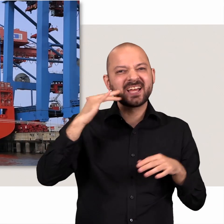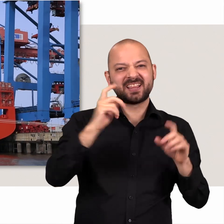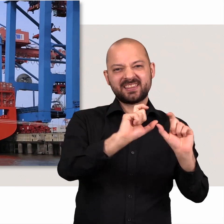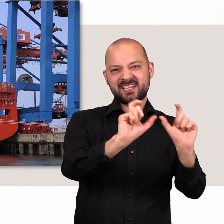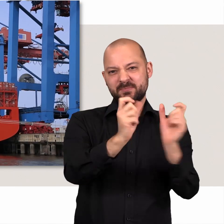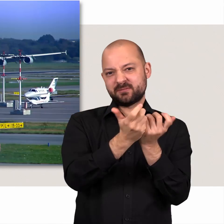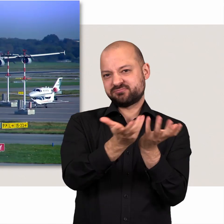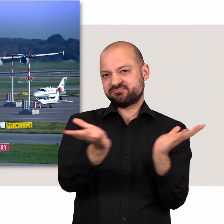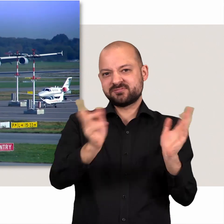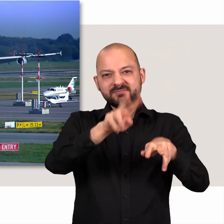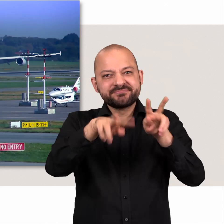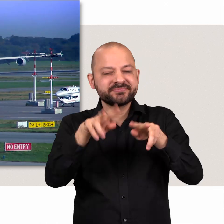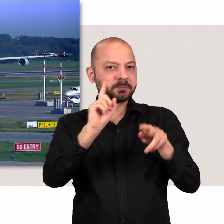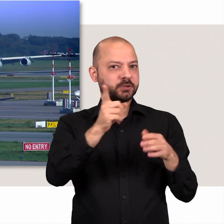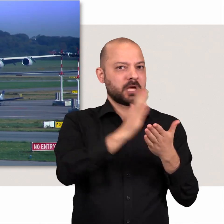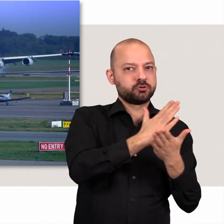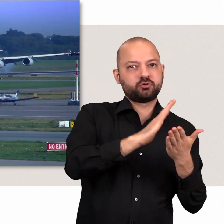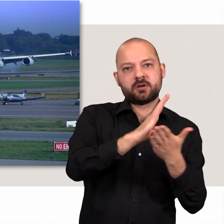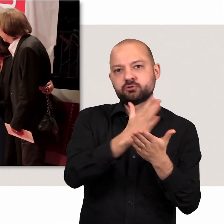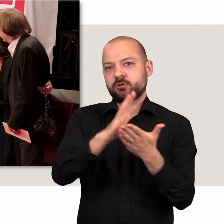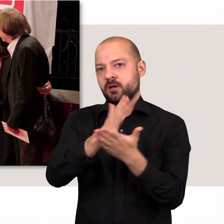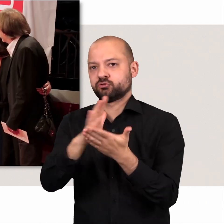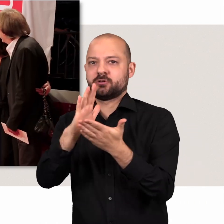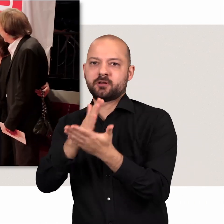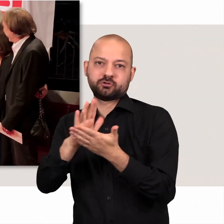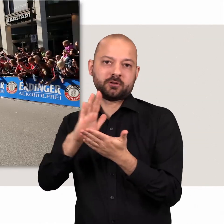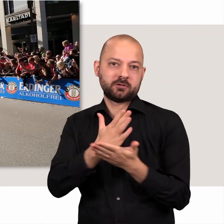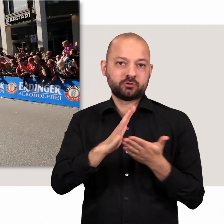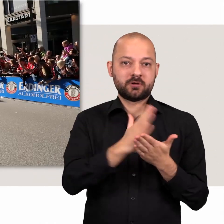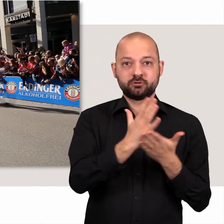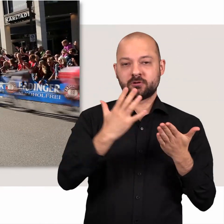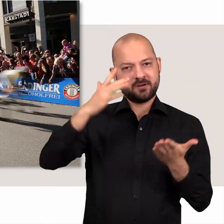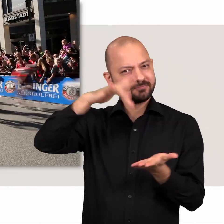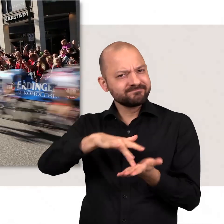Entsprechend groß ist die Bandbreite dessen, was mit Blick auf die gesamte Stadt politisch entschieden werden muss.